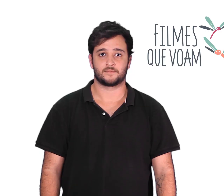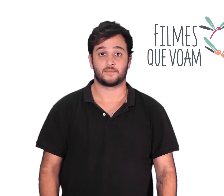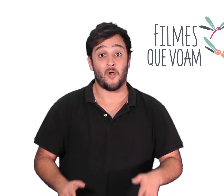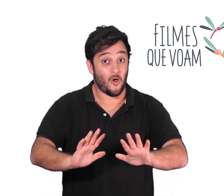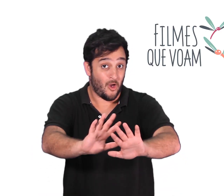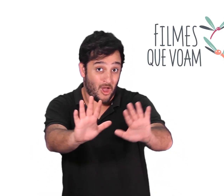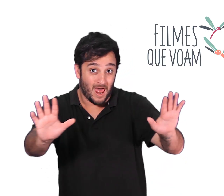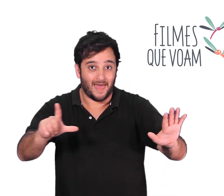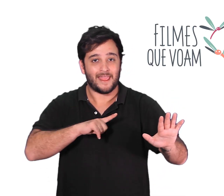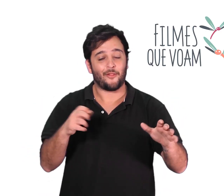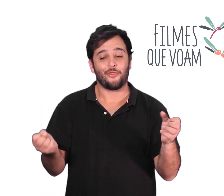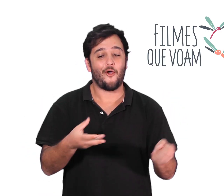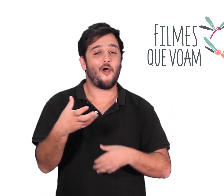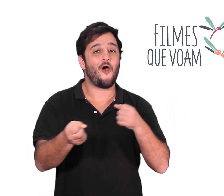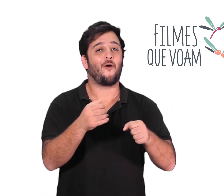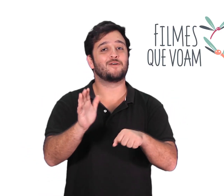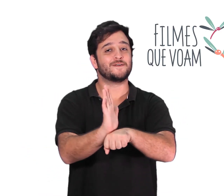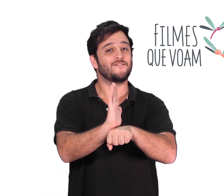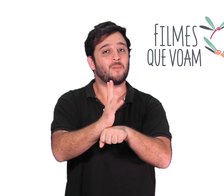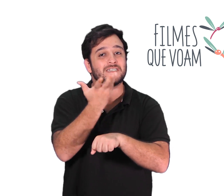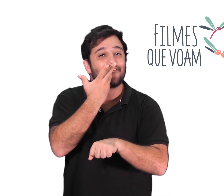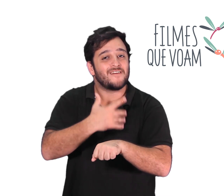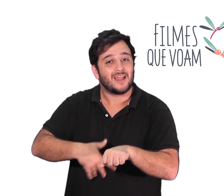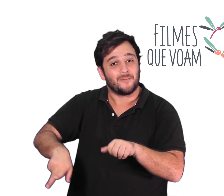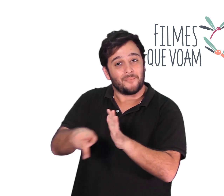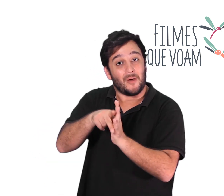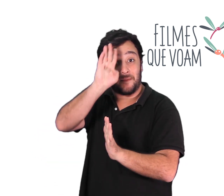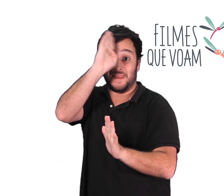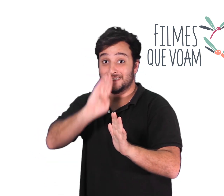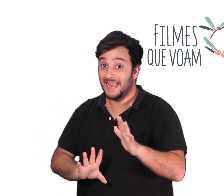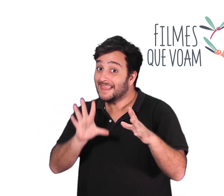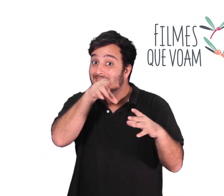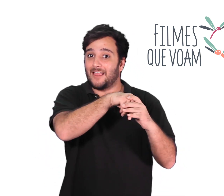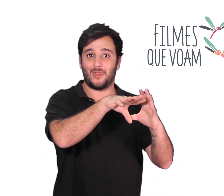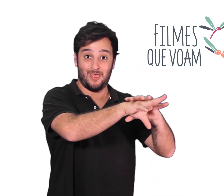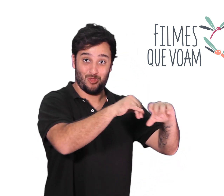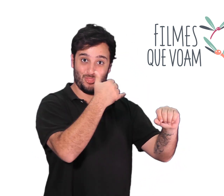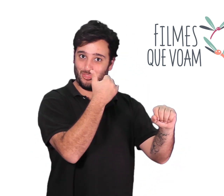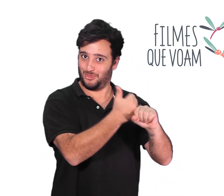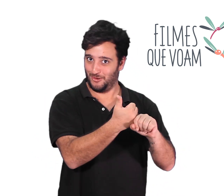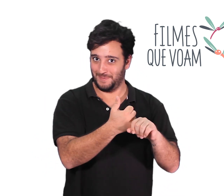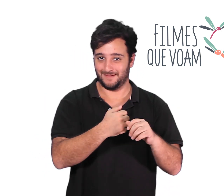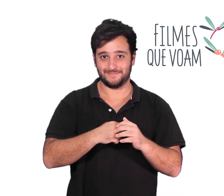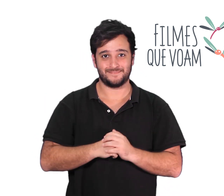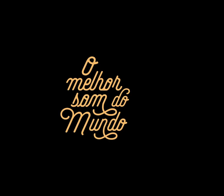Olá vejam os novos filmes infantis brasileiros que estamos lançando em nosso canal.